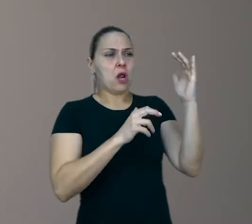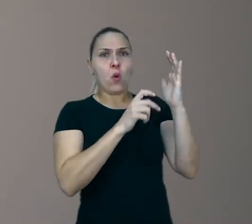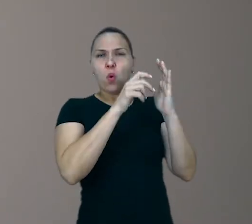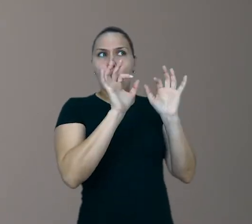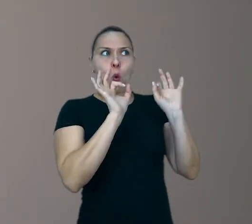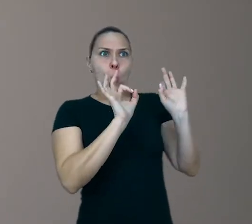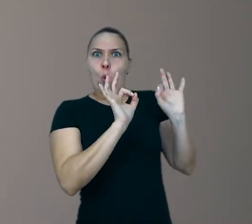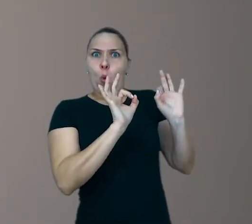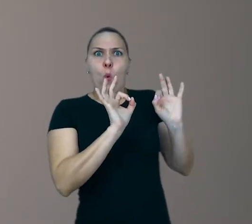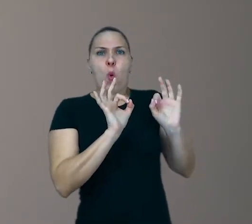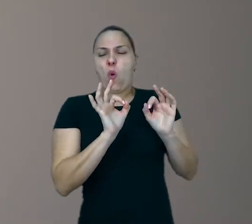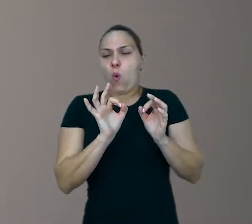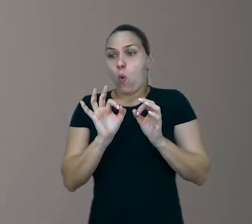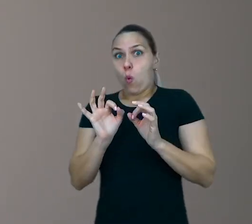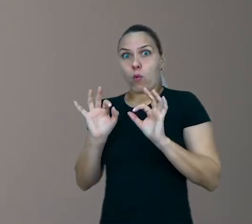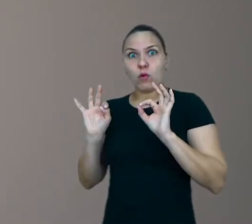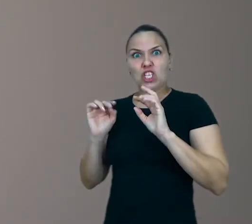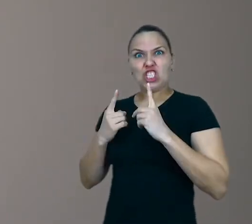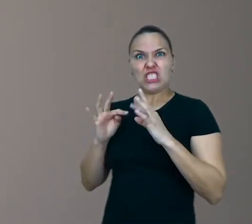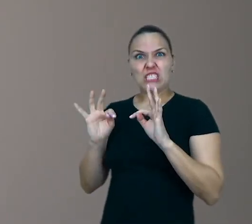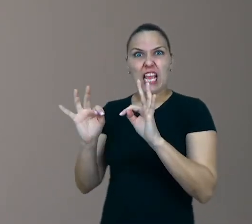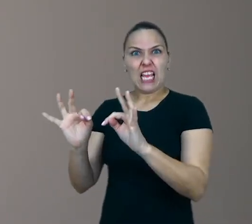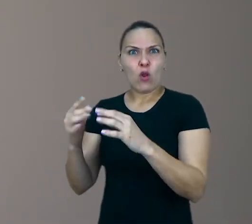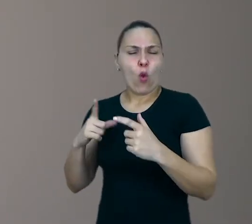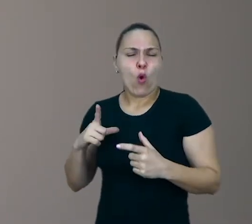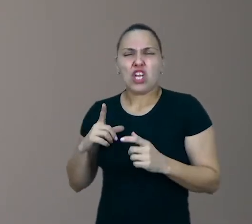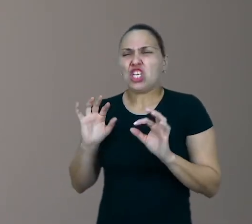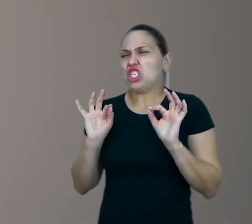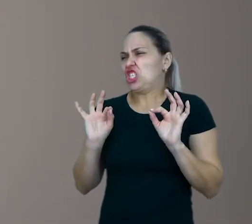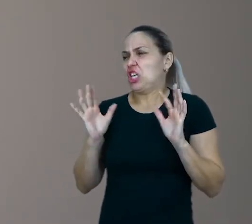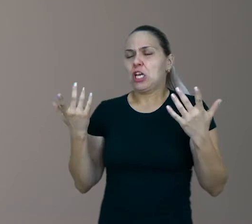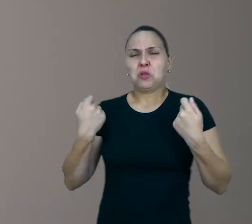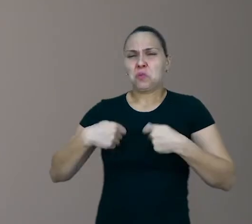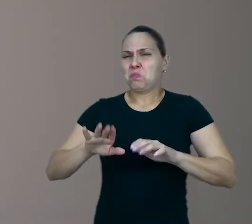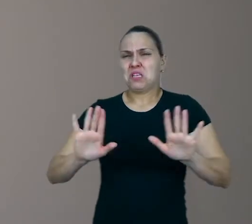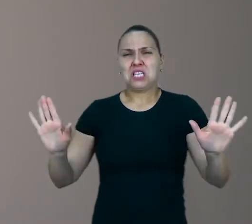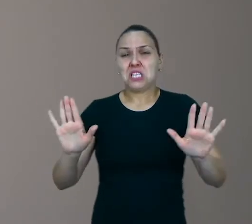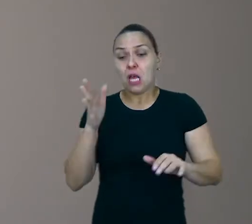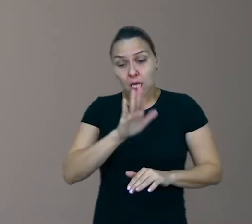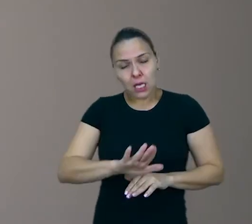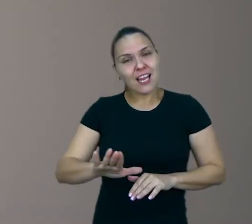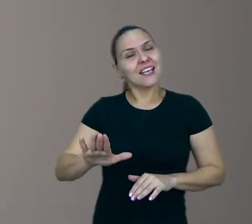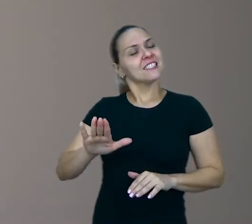É que para a experiência lúdica acontecer é necessário que a criança seja protagonista da ação,